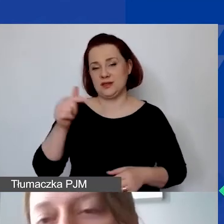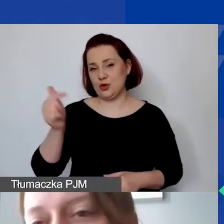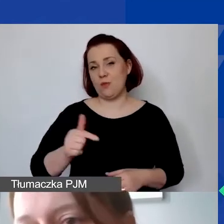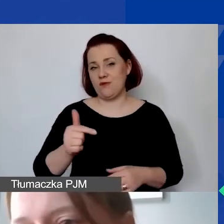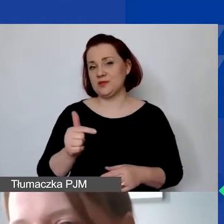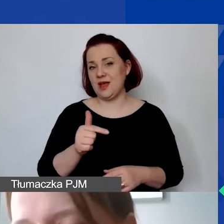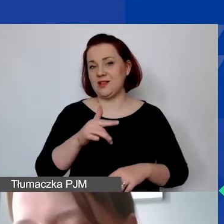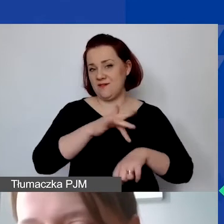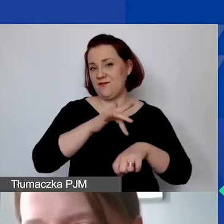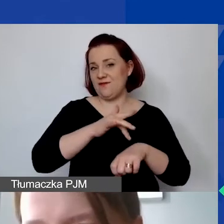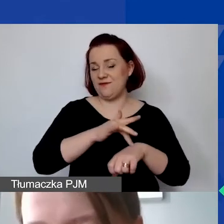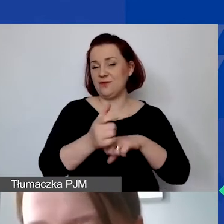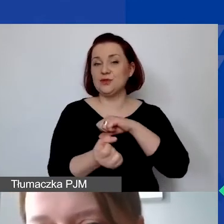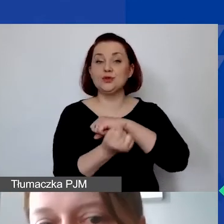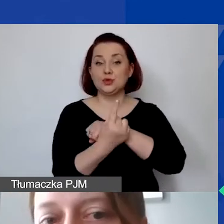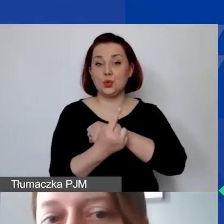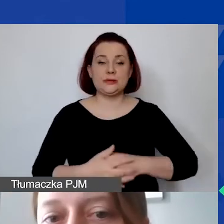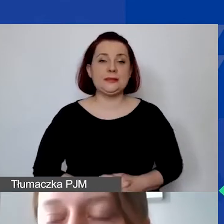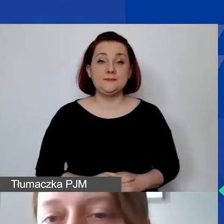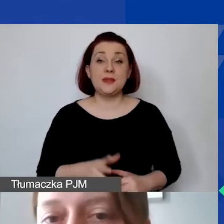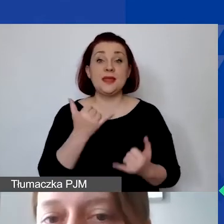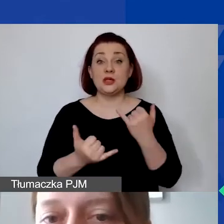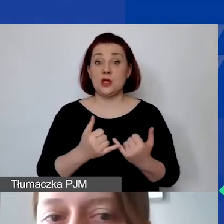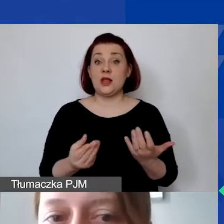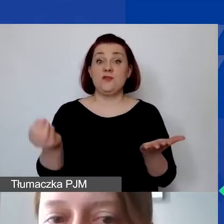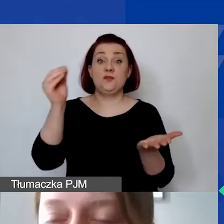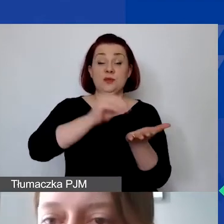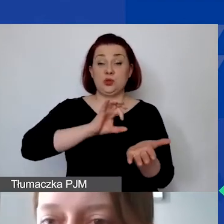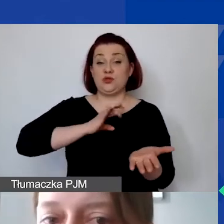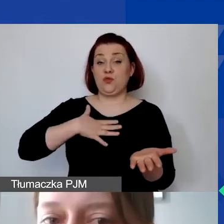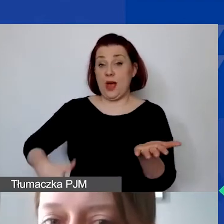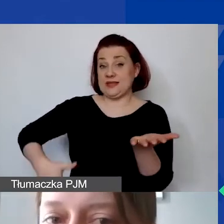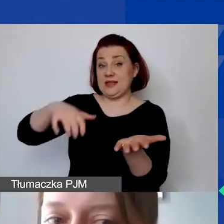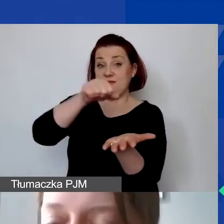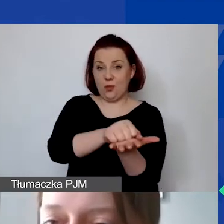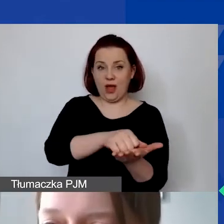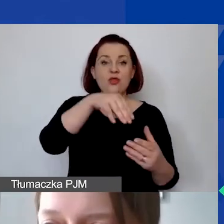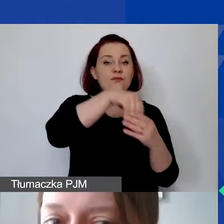Jeżeli wykazują państwo wkład własny, program narzuca także obowiązek jego wykazywania